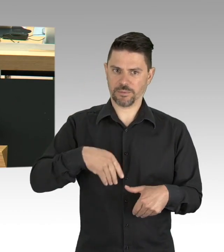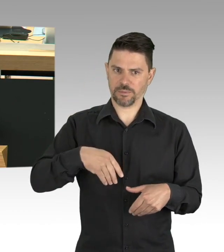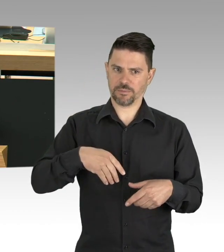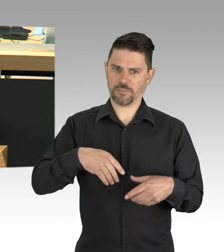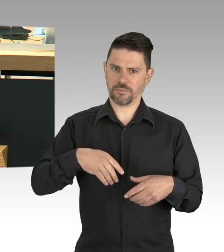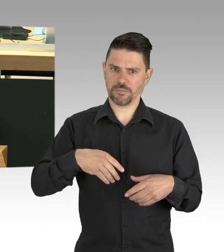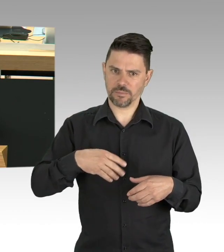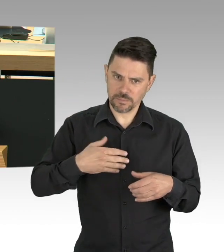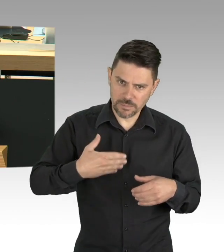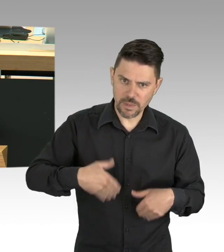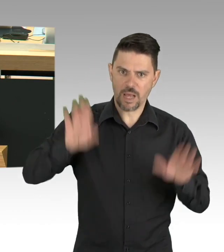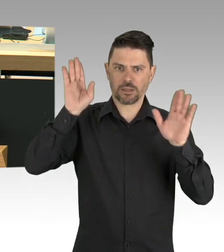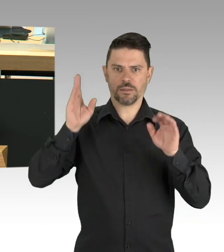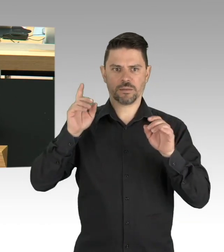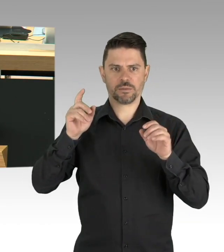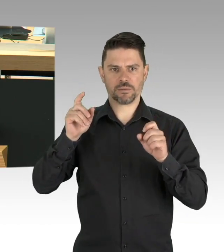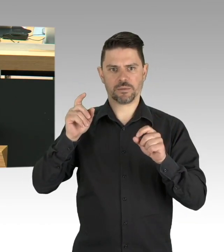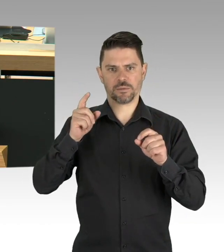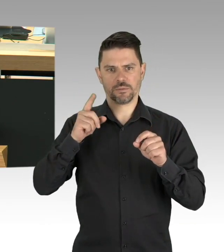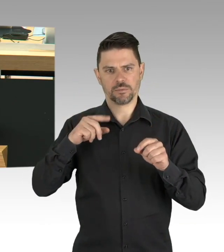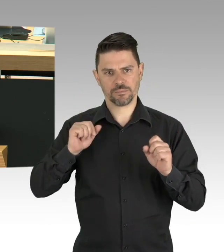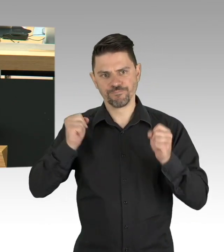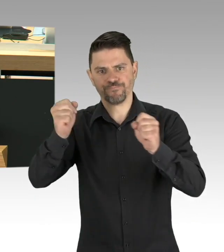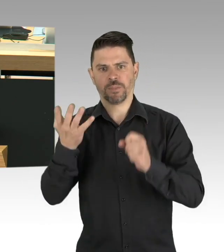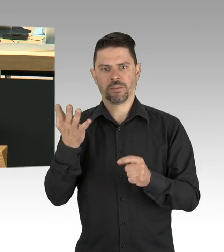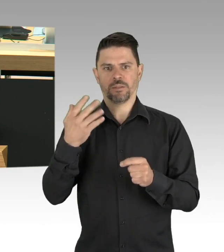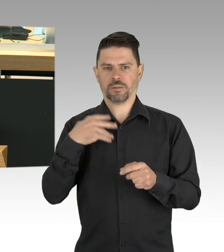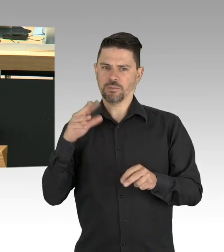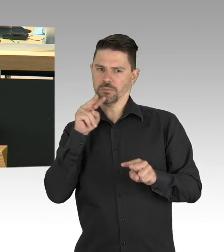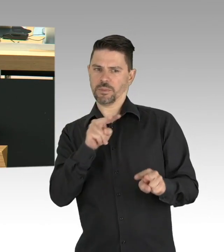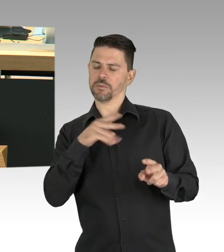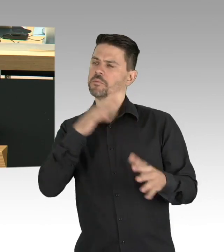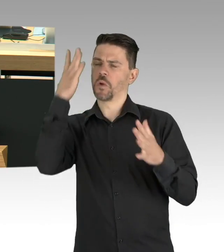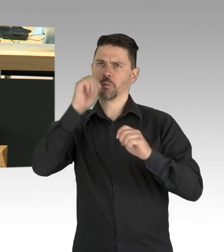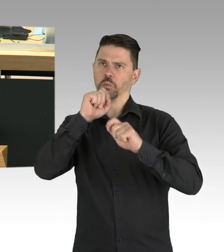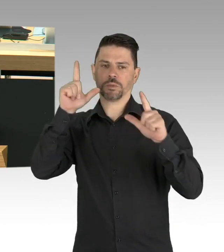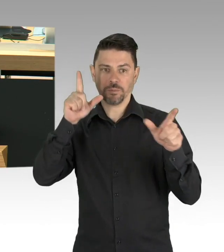zur Corona-Pandemie die bestehenden Einschränkungen behutsam und verantwortungsvoll lockern.